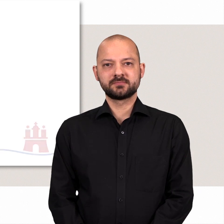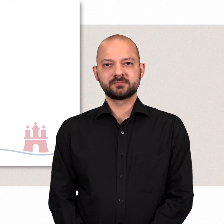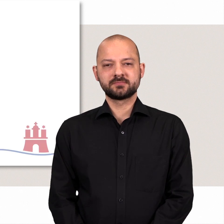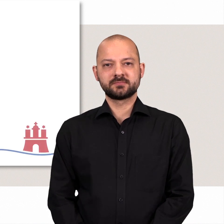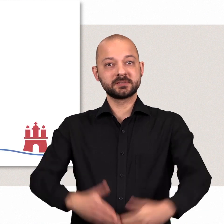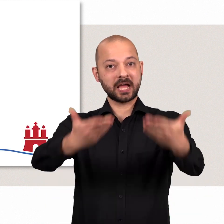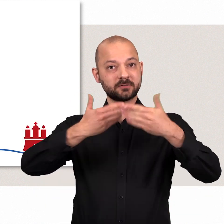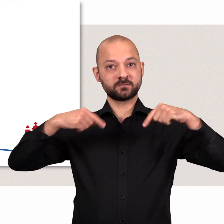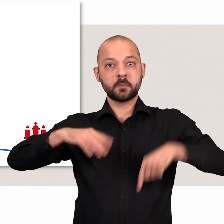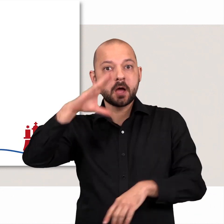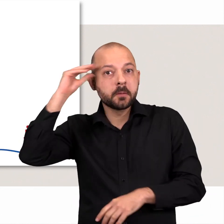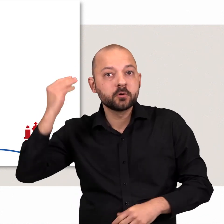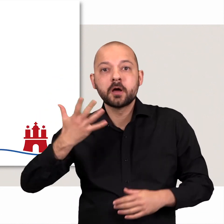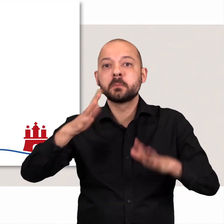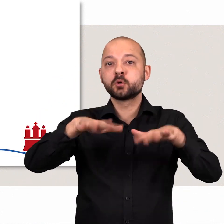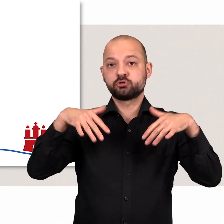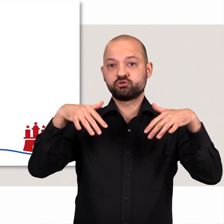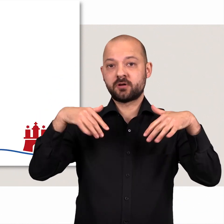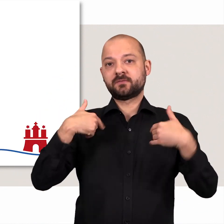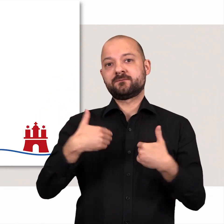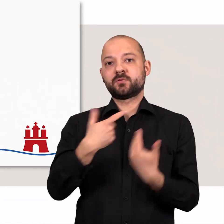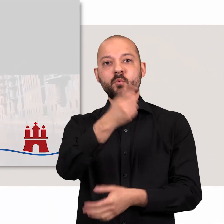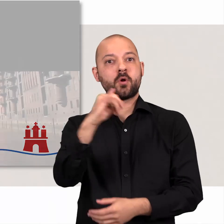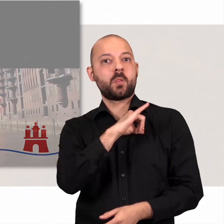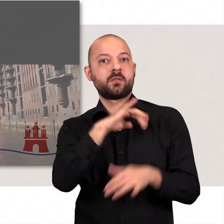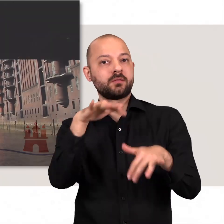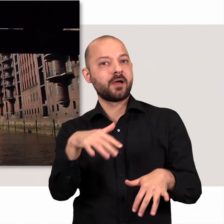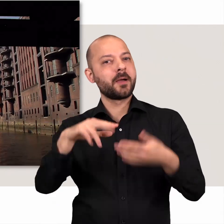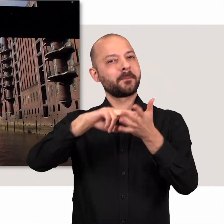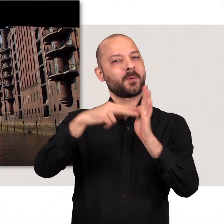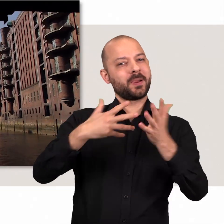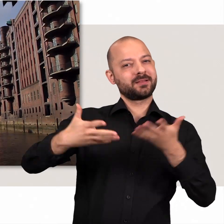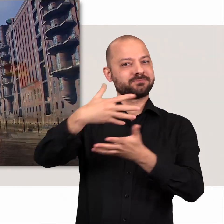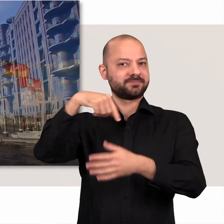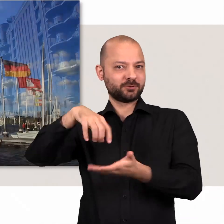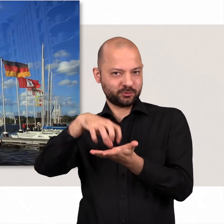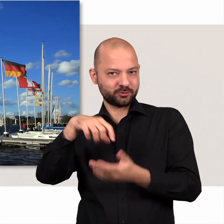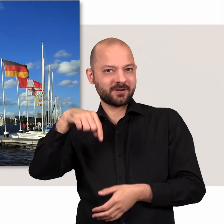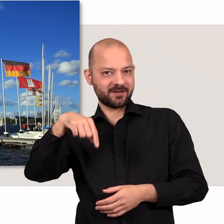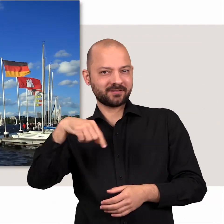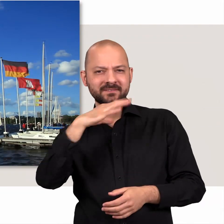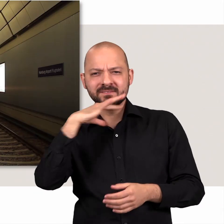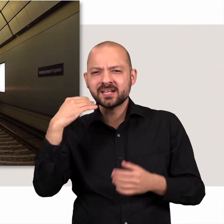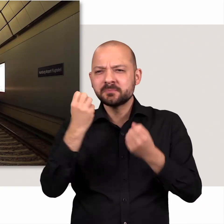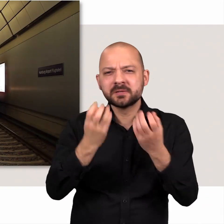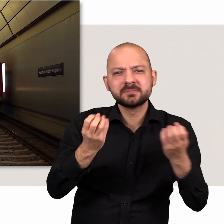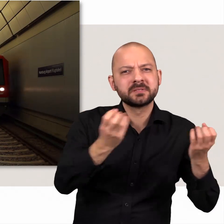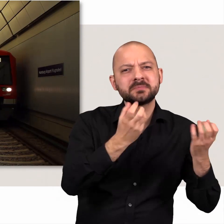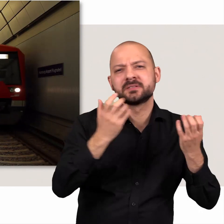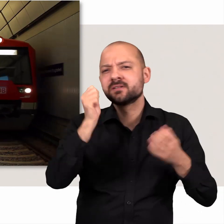Herzlich willkommen in der Hamburgischen Bürgerschaft! Wir freuen uns über Ihr Interesse am politischen Geschehen unserer Stadt.